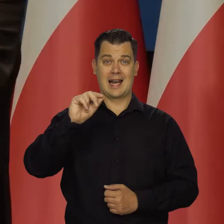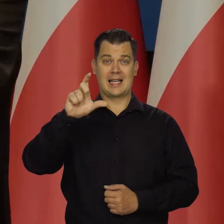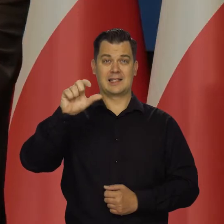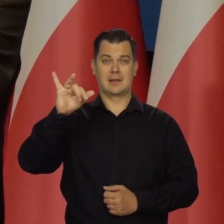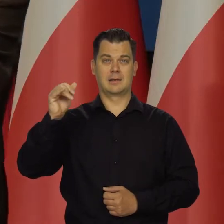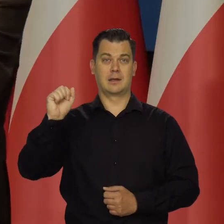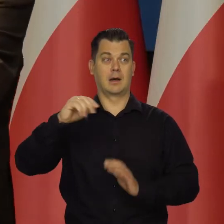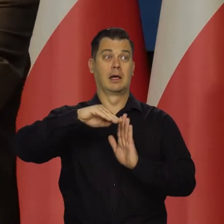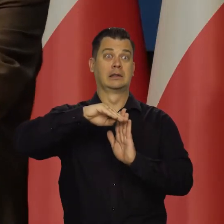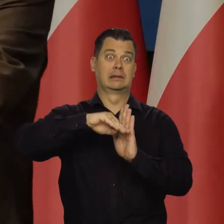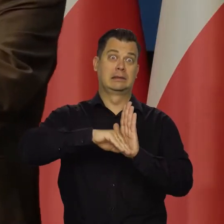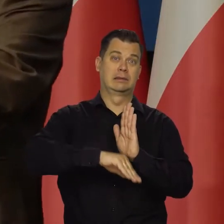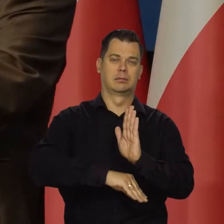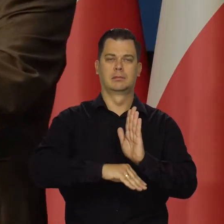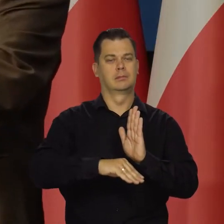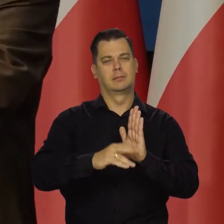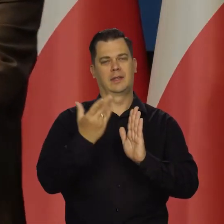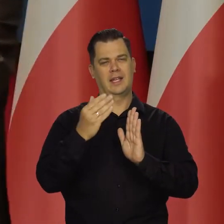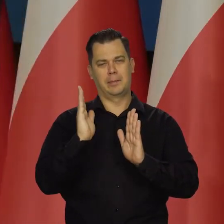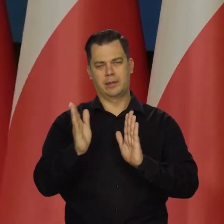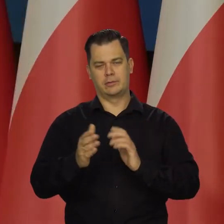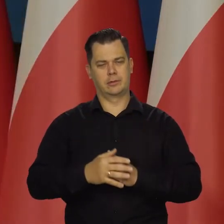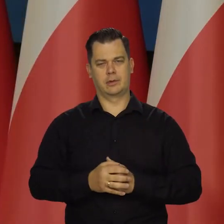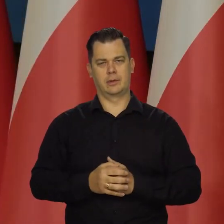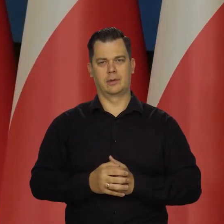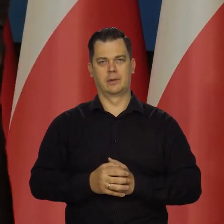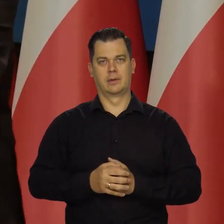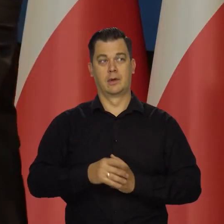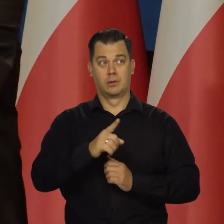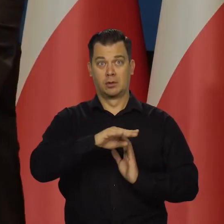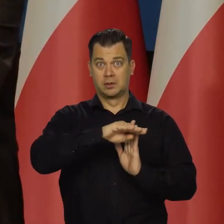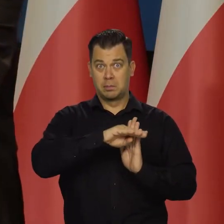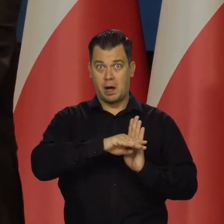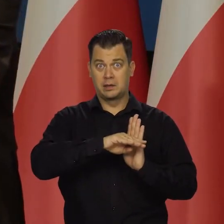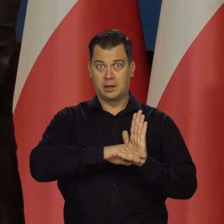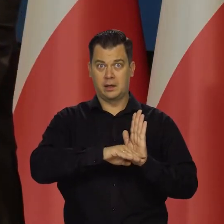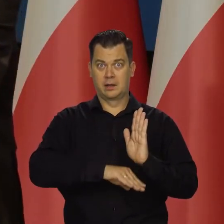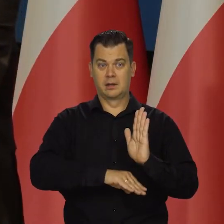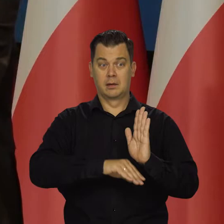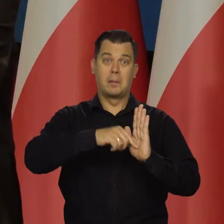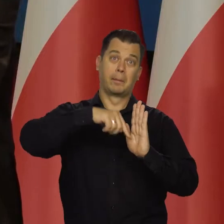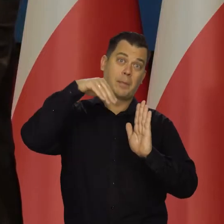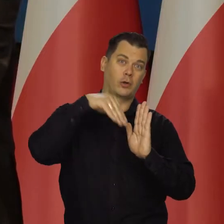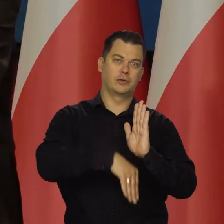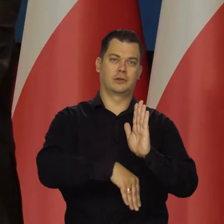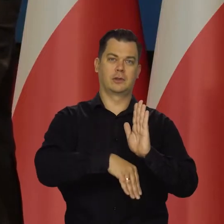taki rok do roku spadek produktu krajowego, zatrudnienia itd.